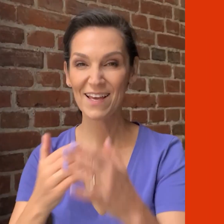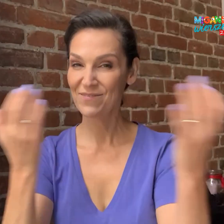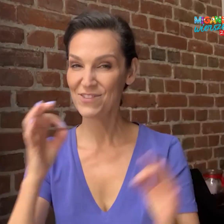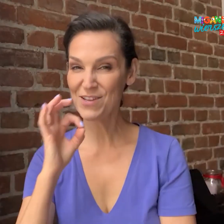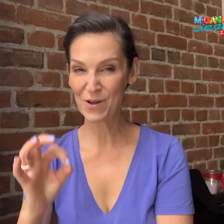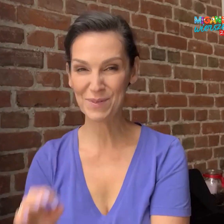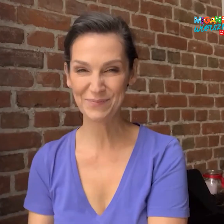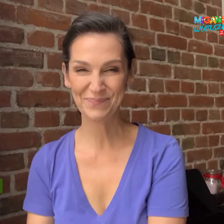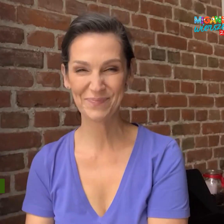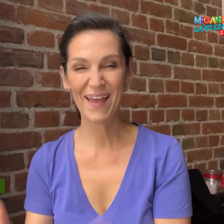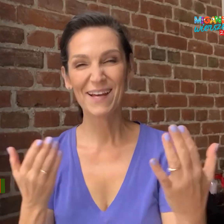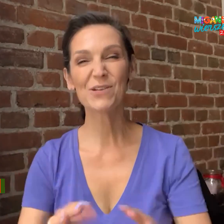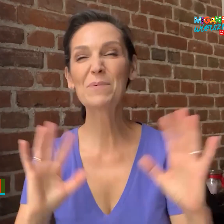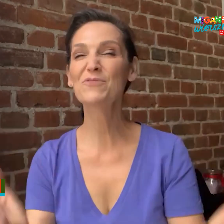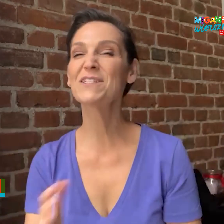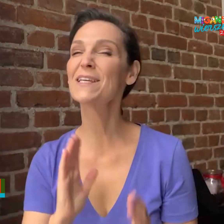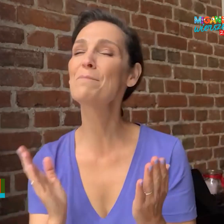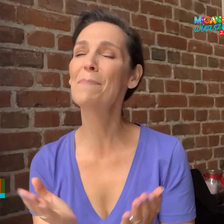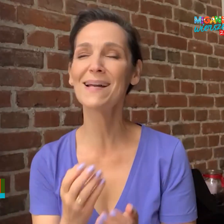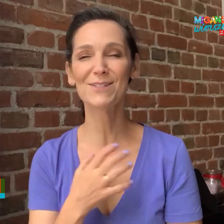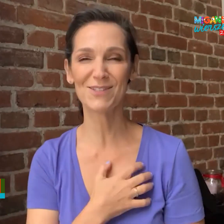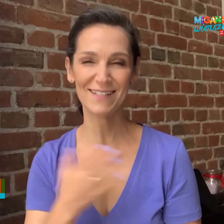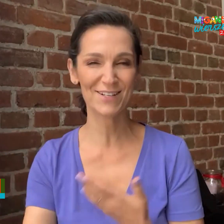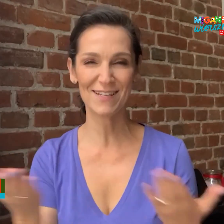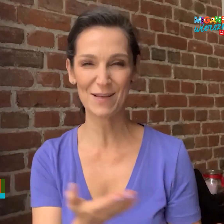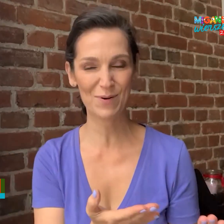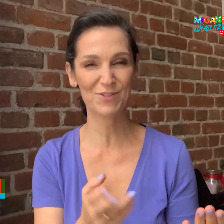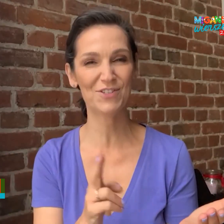Dzień dobry! Chciałabym wszystkich bardzo serdecznie zaprosić